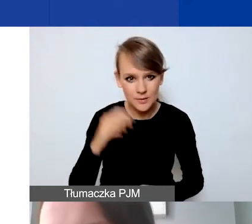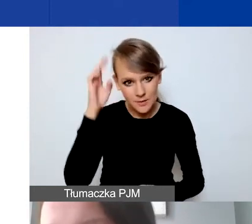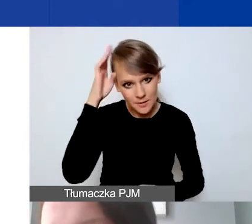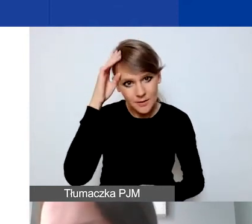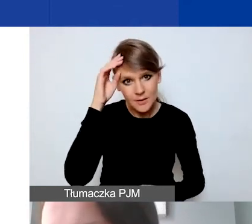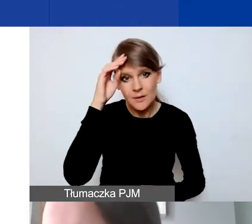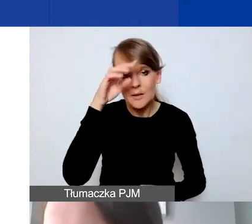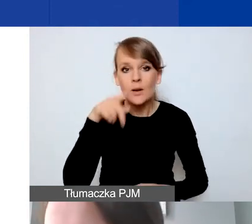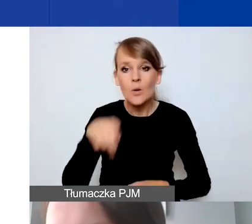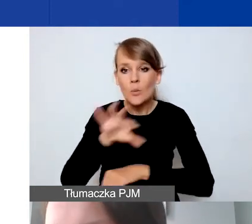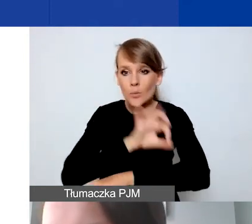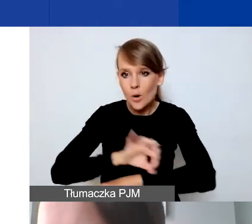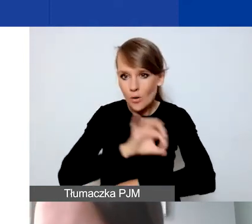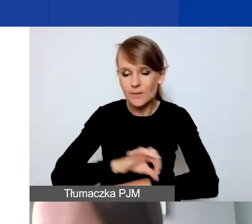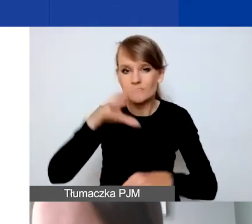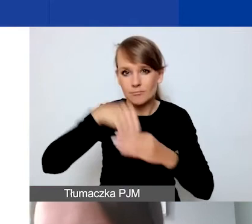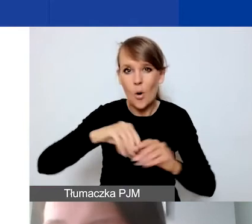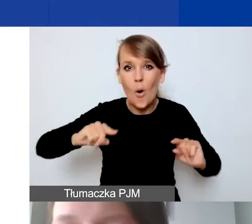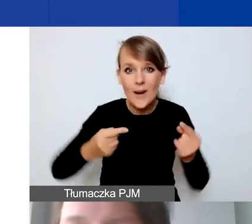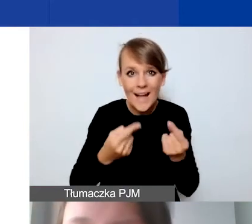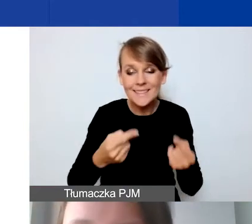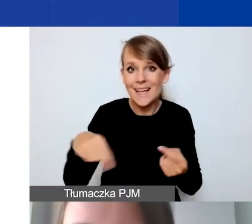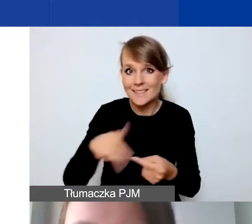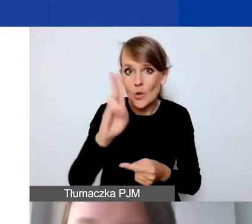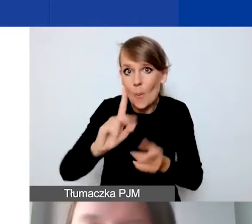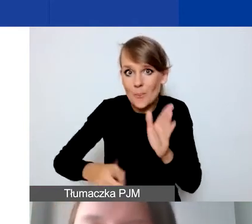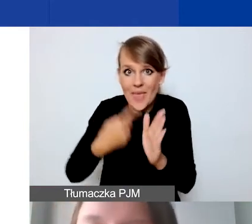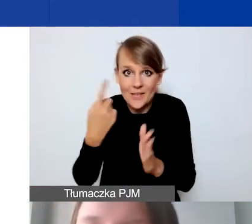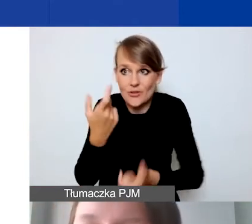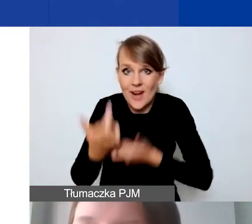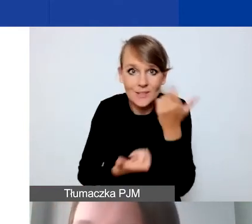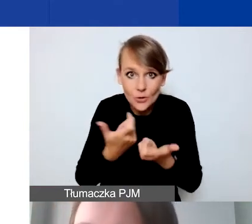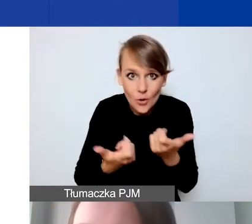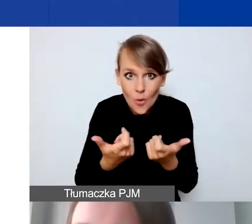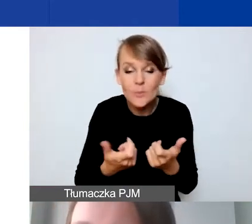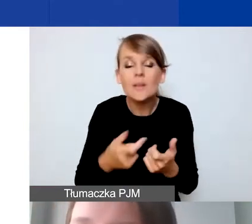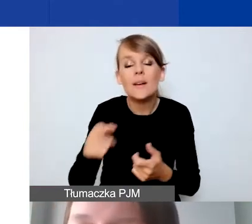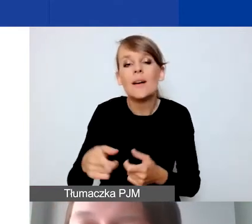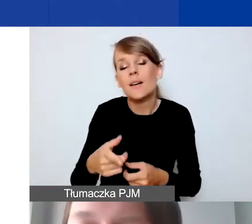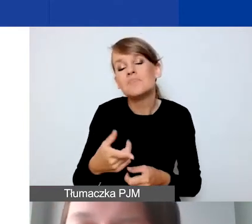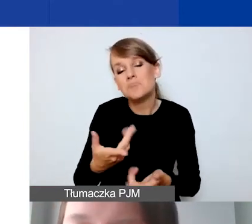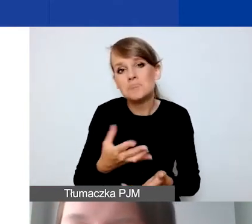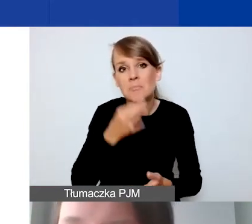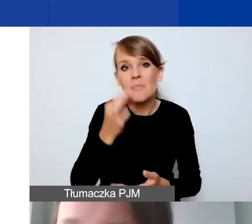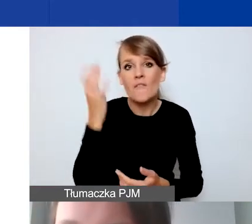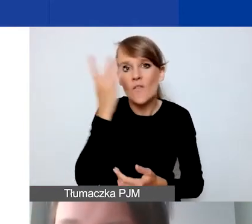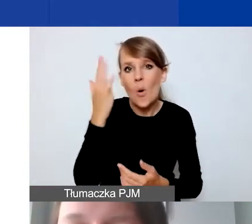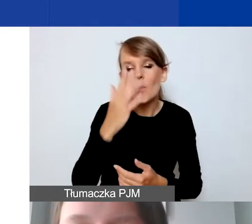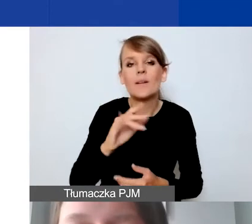szczególnie organizacje, które to robią pierwszy raz, żeby się z tym zmierzyć. Żeby mieć to wyobrażenie, jakie mamy środki do dyspozycji.